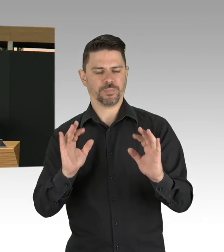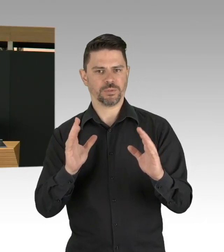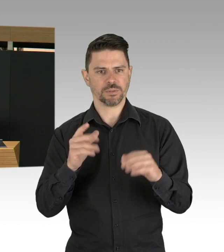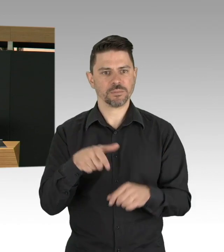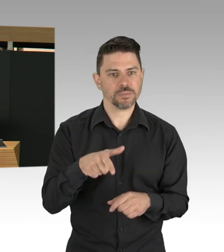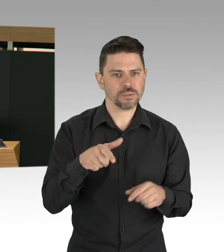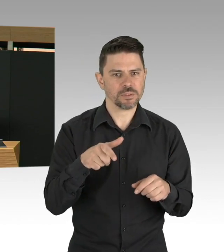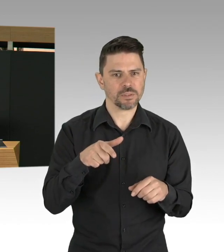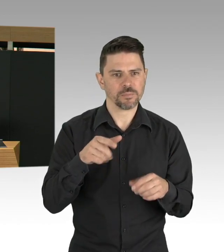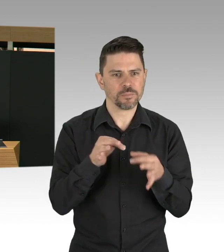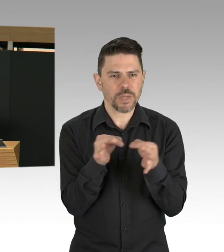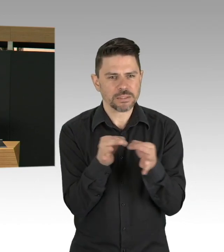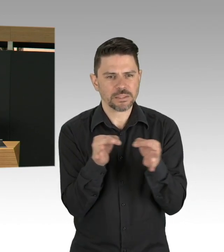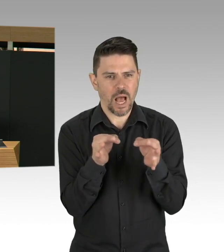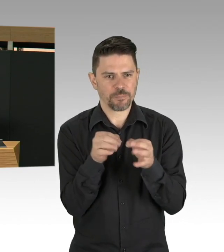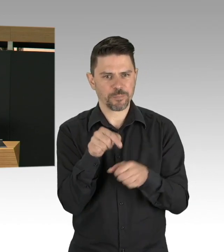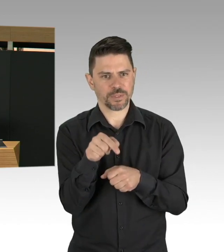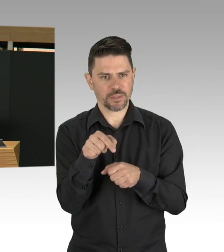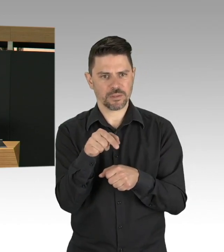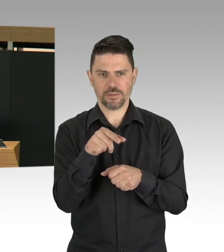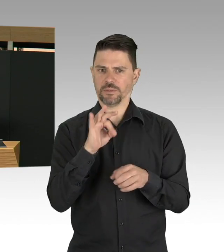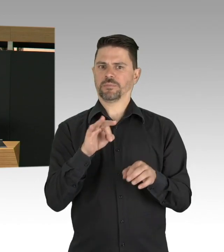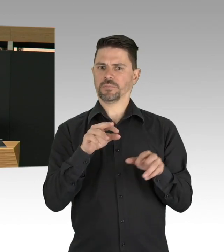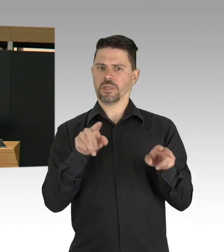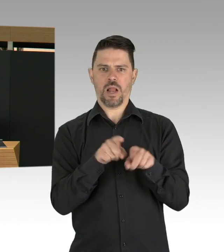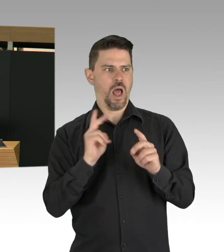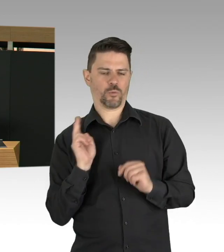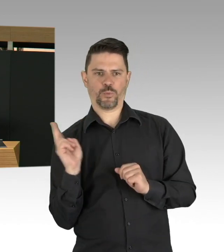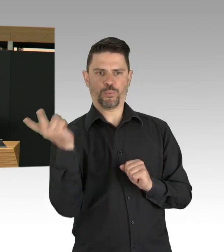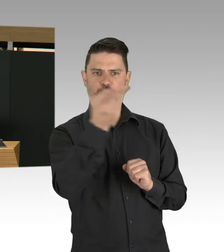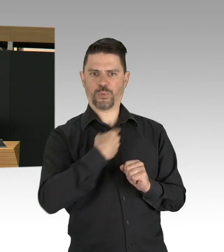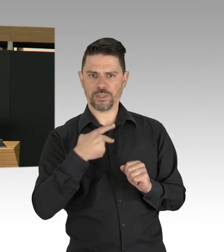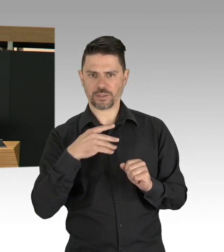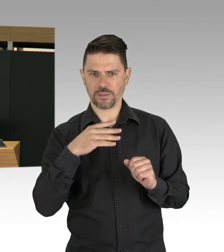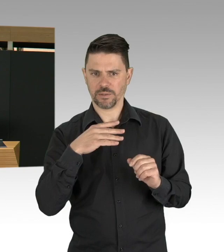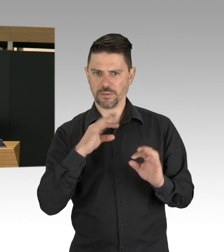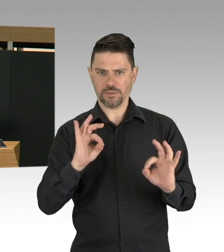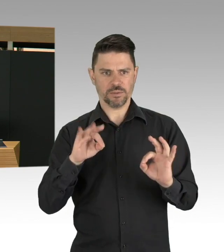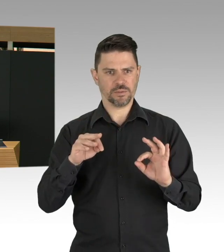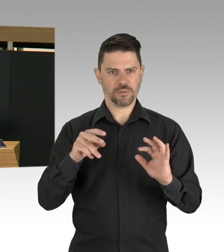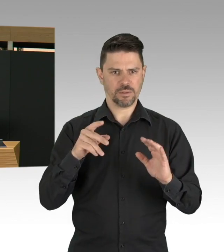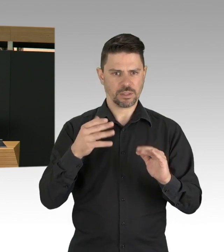Wir haben gehandelt in Berlin sehr frühzeitig schon, ich erinnere daran, wir haben die ITB abgesagt,